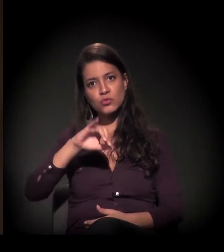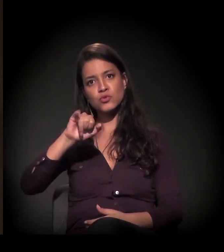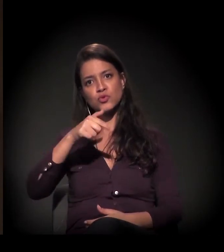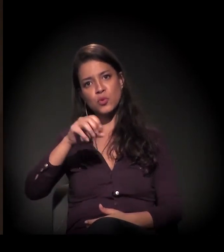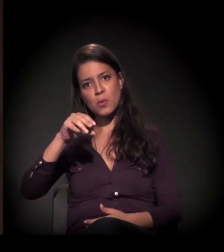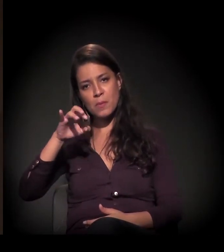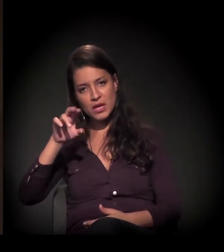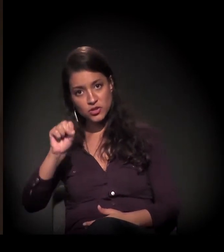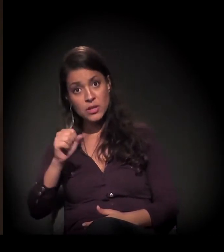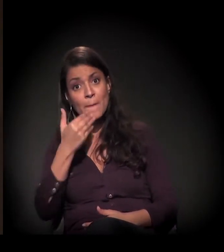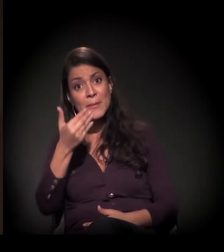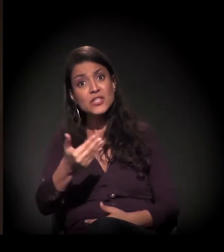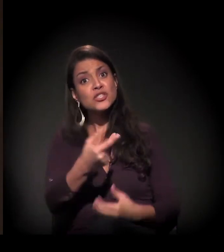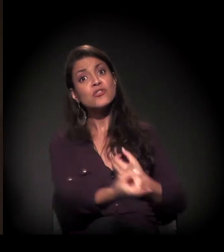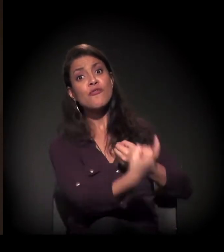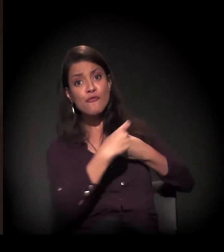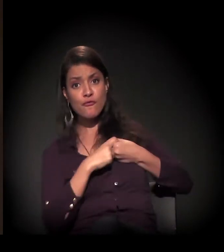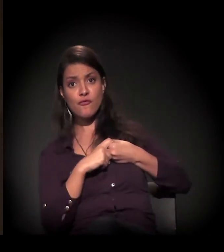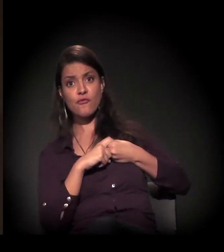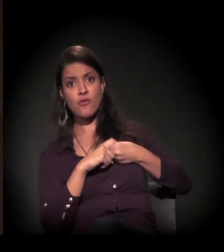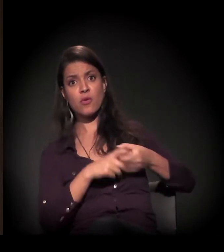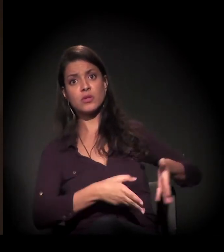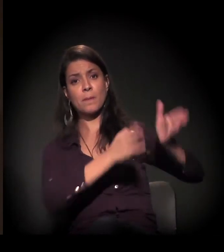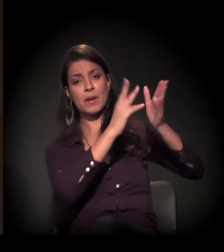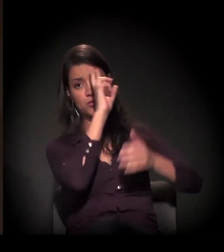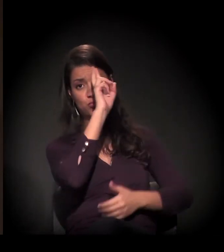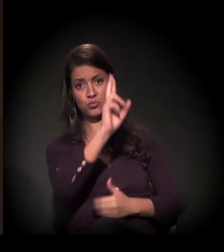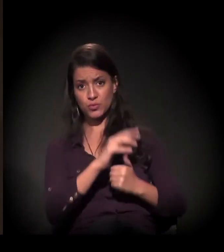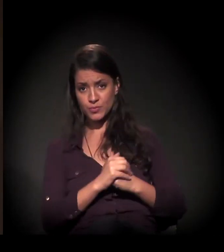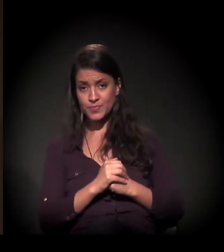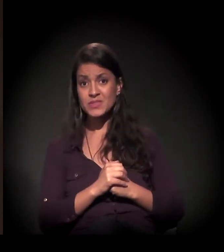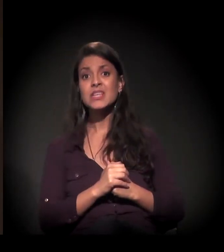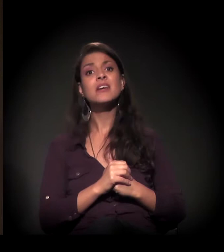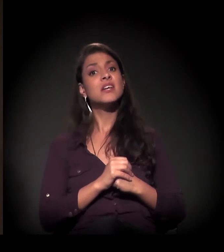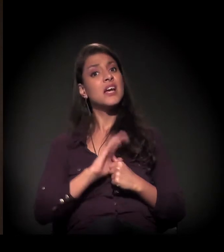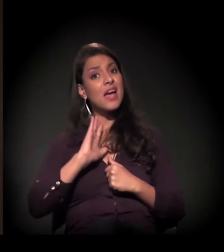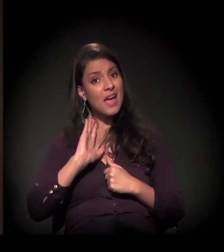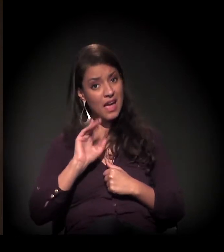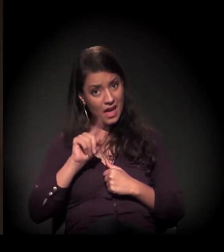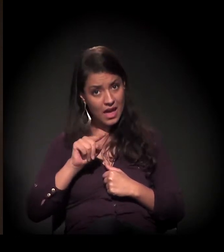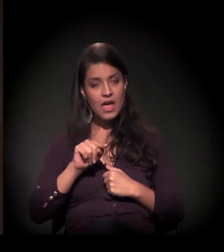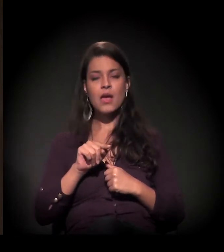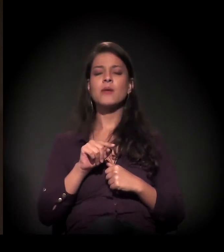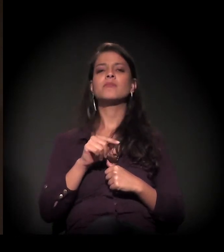inclusive, num chamado cumprimento provisório de sentença,